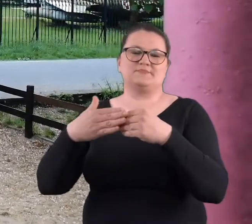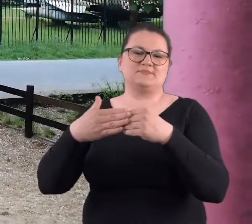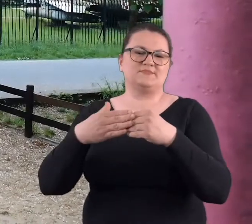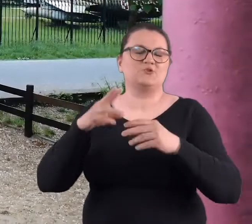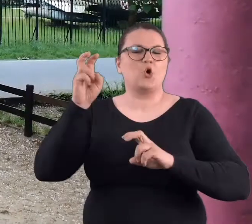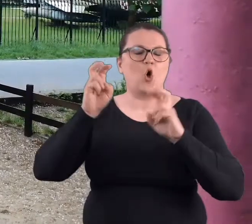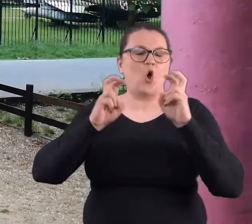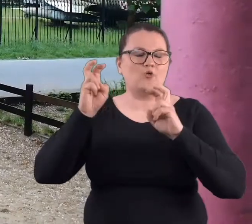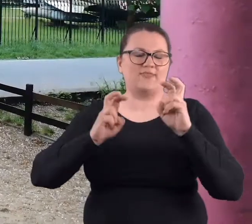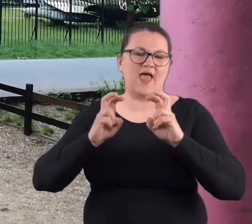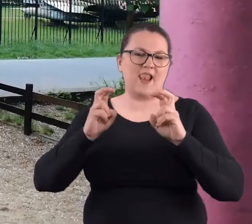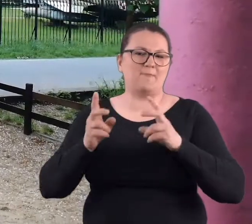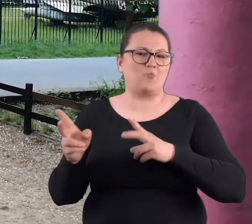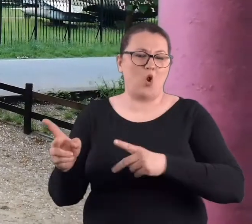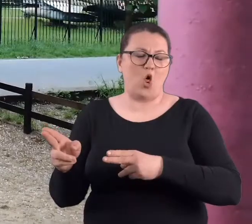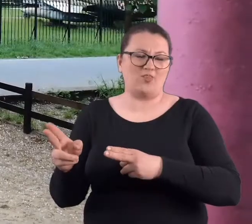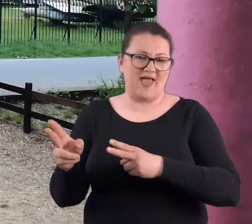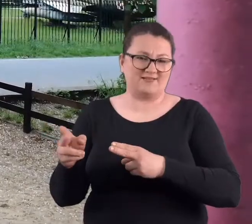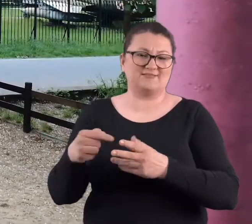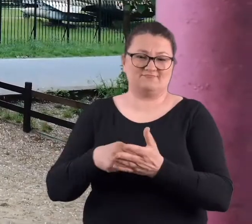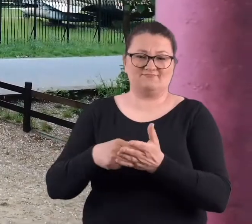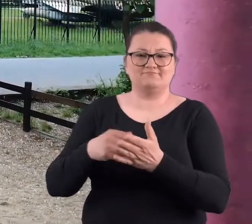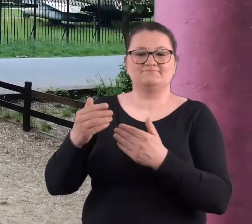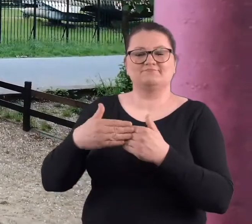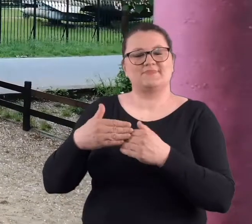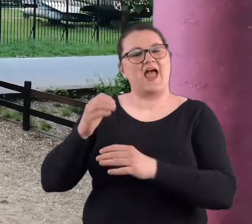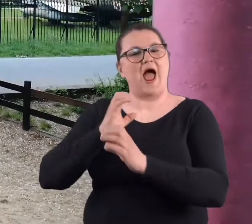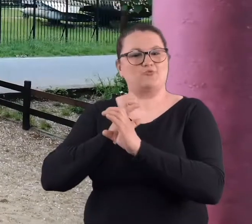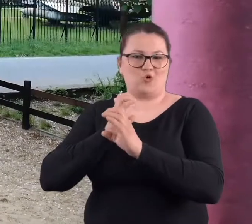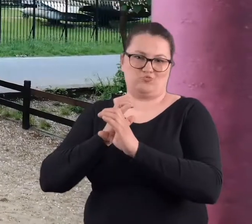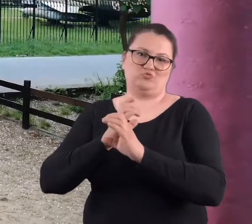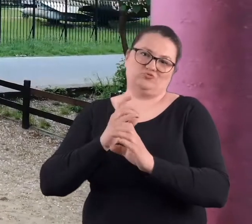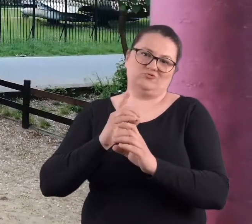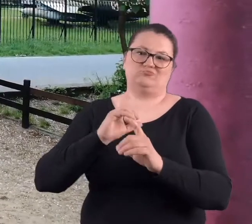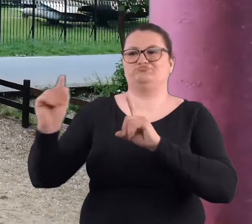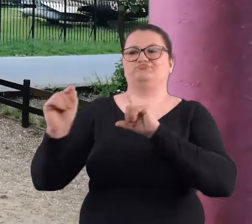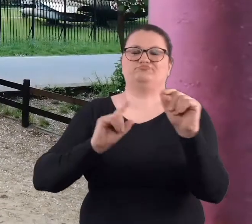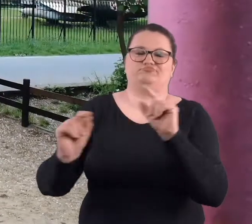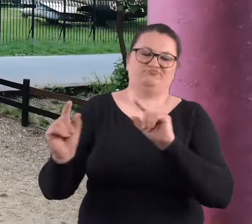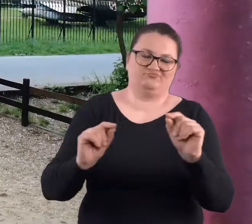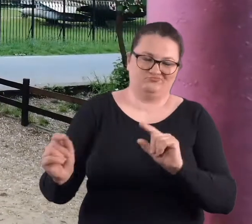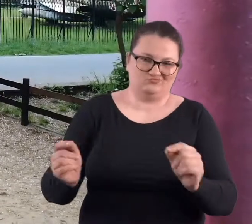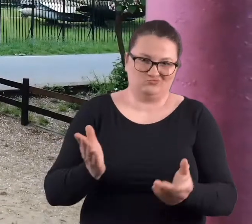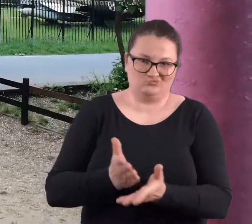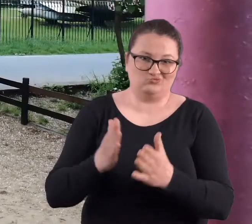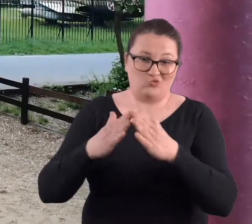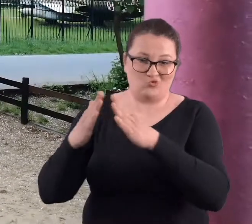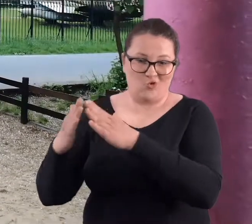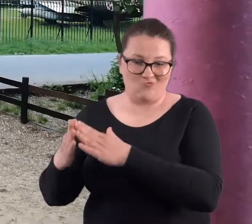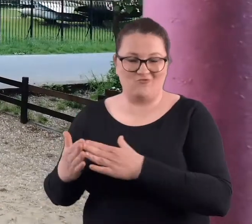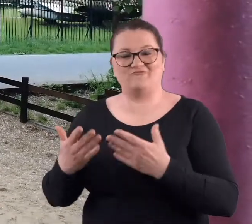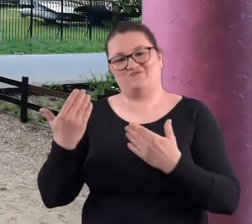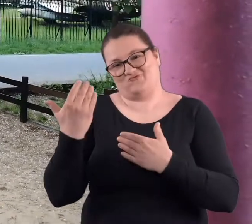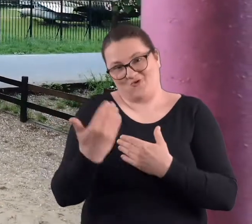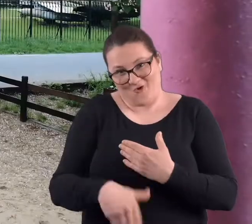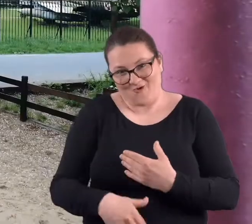Hotelu Polonez, bo tam był przystanek autobusowy i trzeba było się rozjechać do domu. Tak to się skończyło.